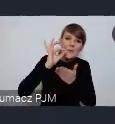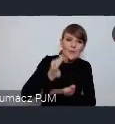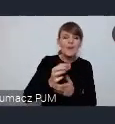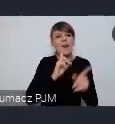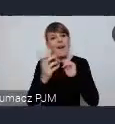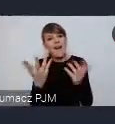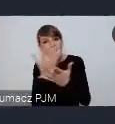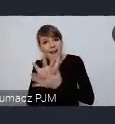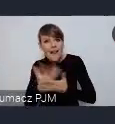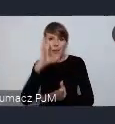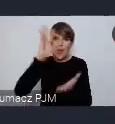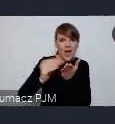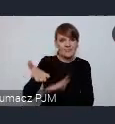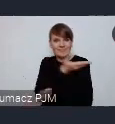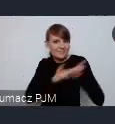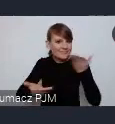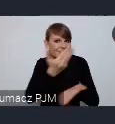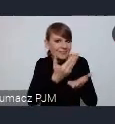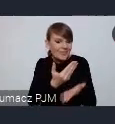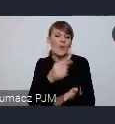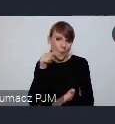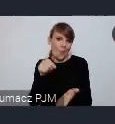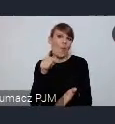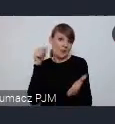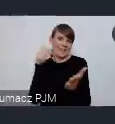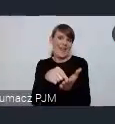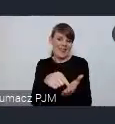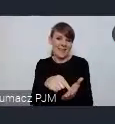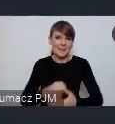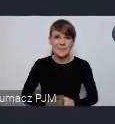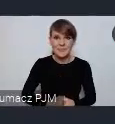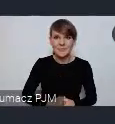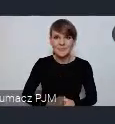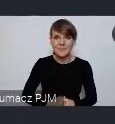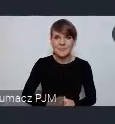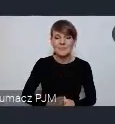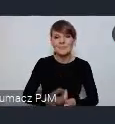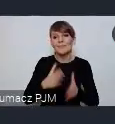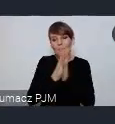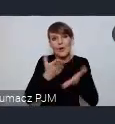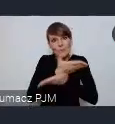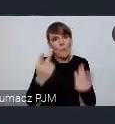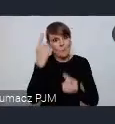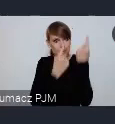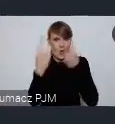Temu miałoby służyć to to nasze wspólne miejsce. Prosimy o rozwagę, o zastanowienie się czy bylibyście